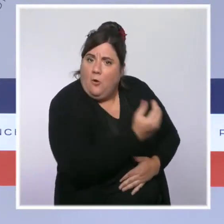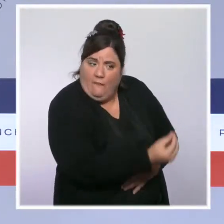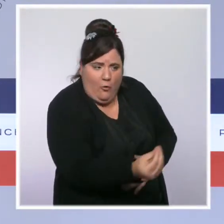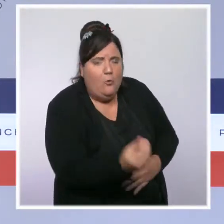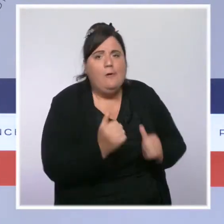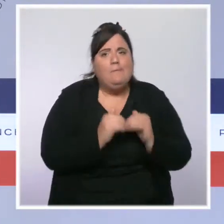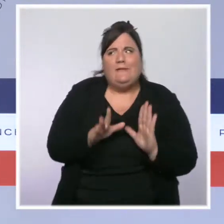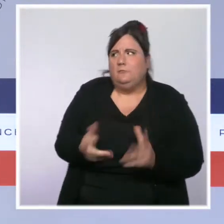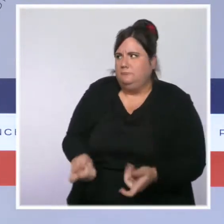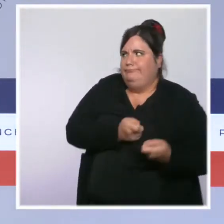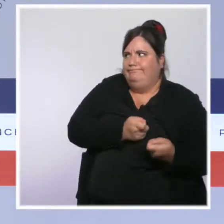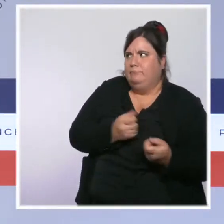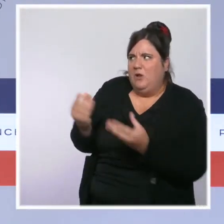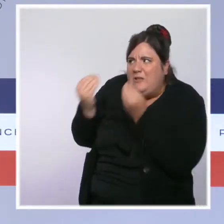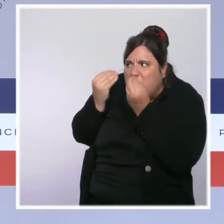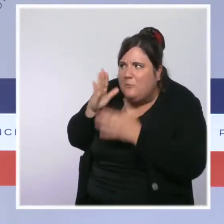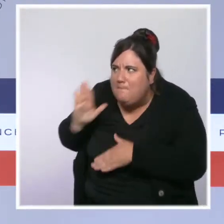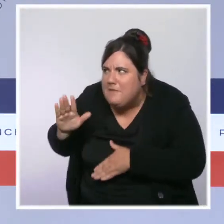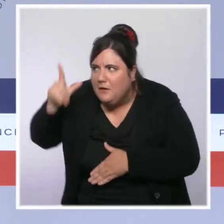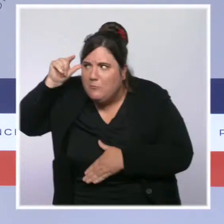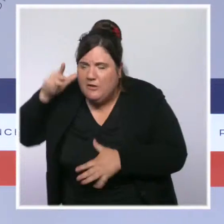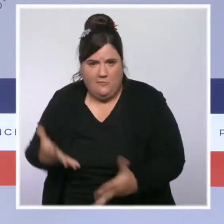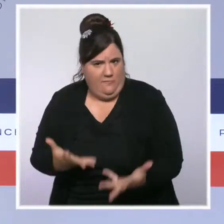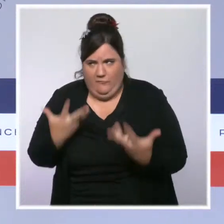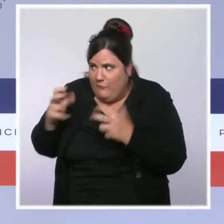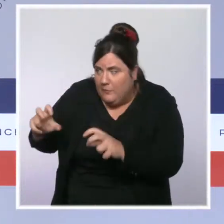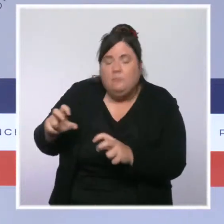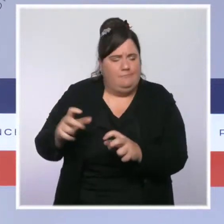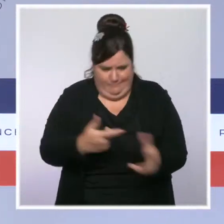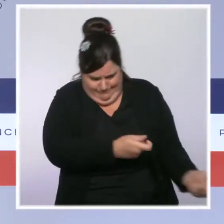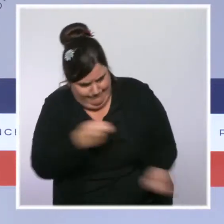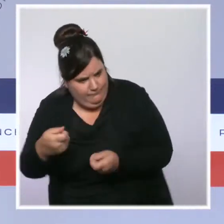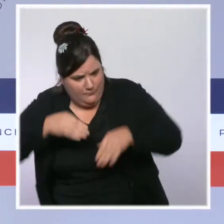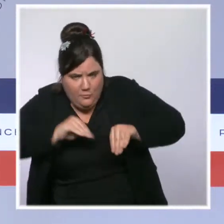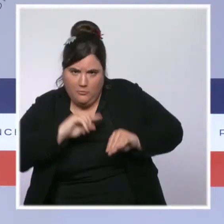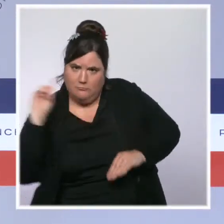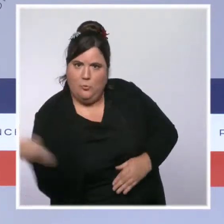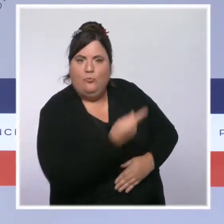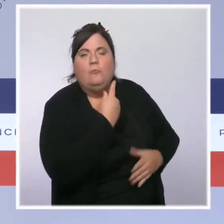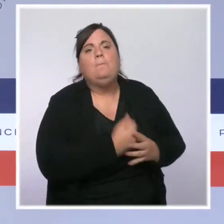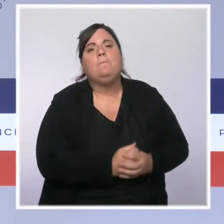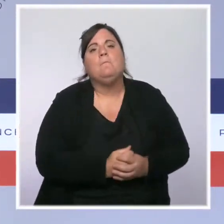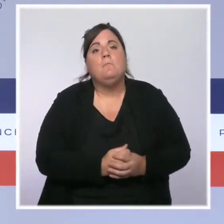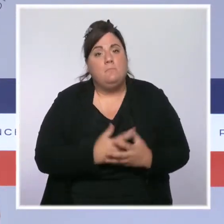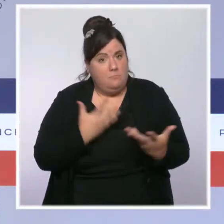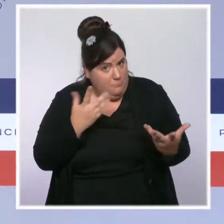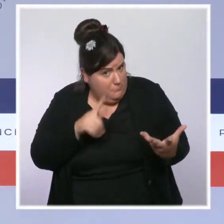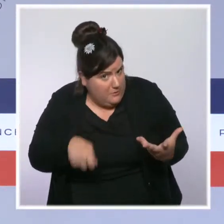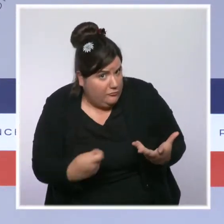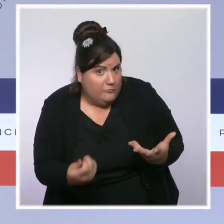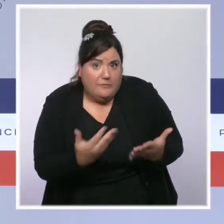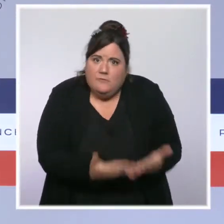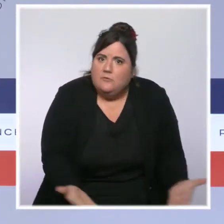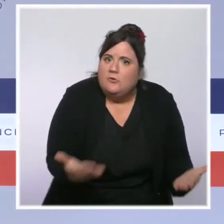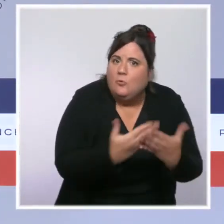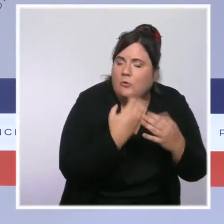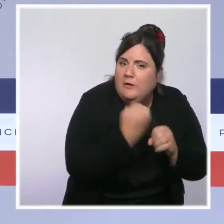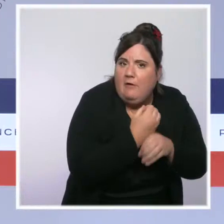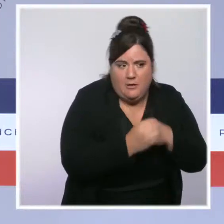Nous avons réinvesti massivement dans nos forces de l'ordre et pour leurs conditions de travail. Sur le quinquennat, 10 000 policiers et gendarmes